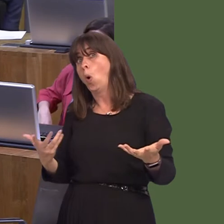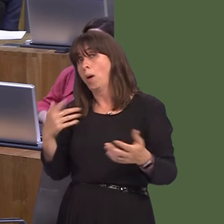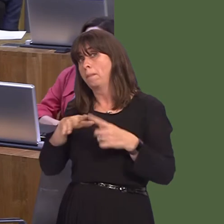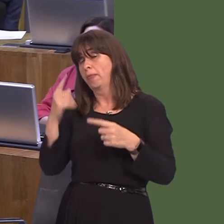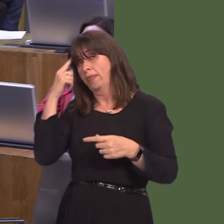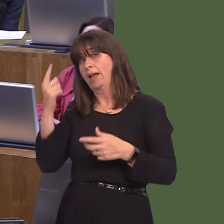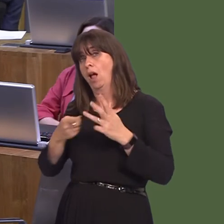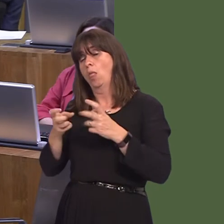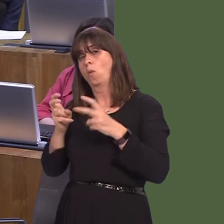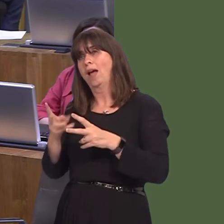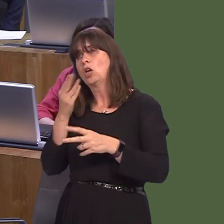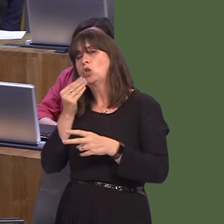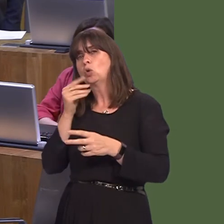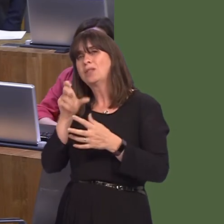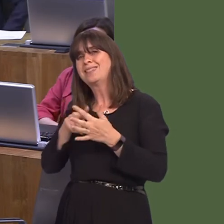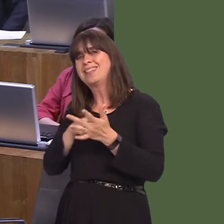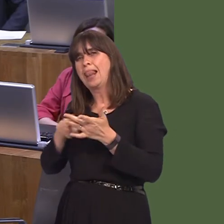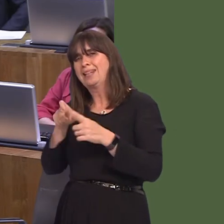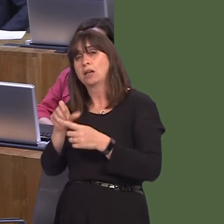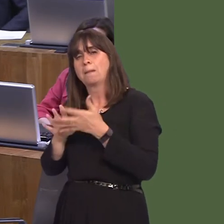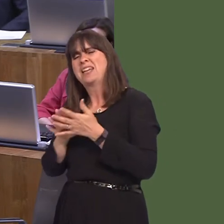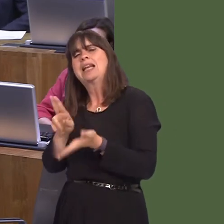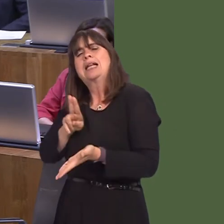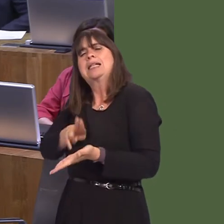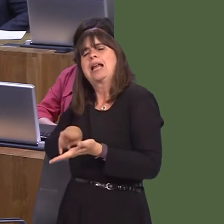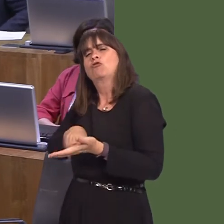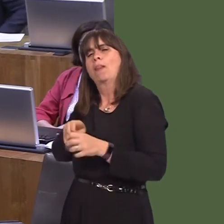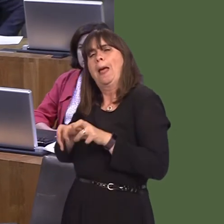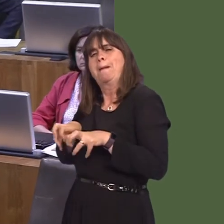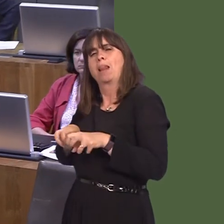natural psyllid predator. Of course, you have to be careful doing that in case you introduce